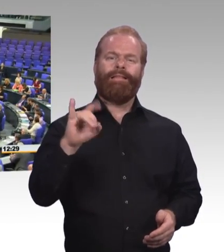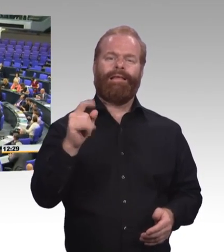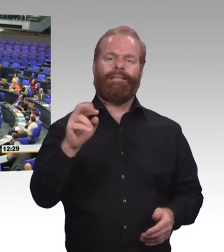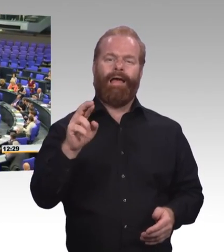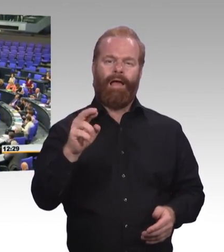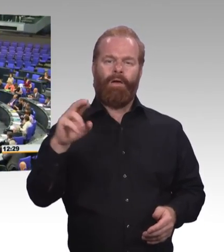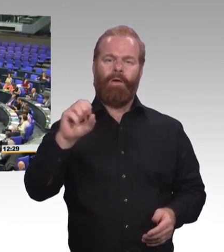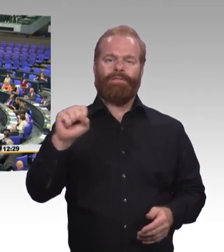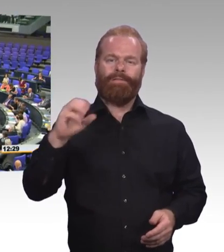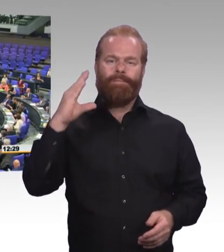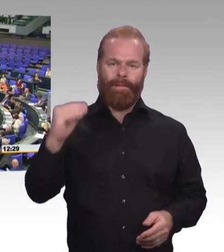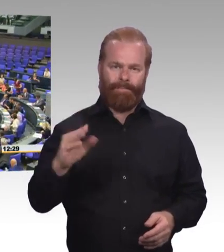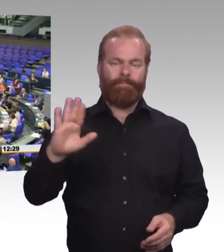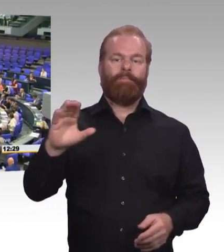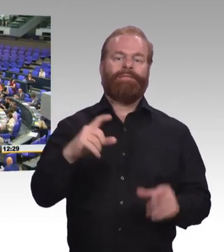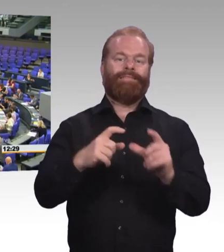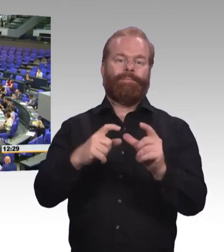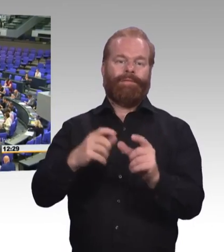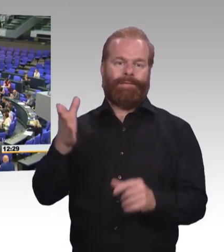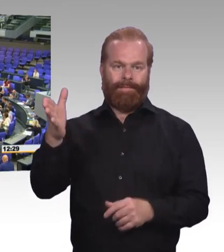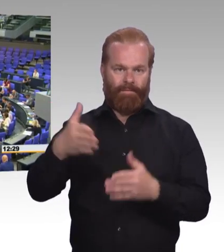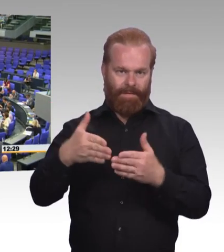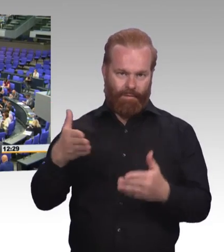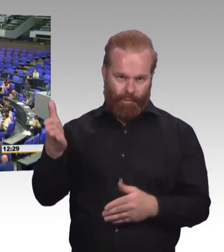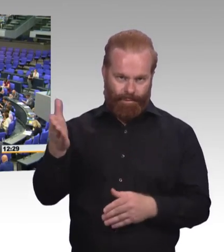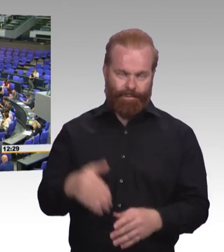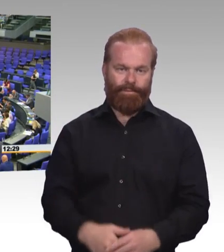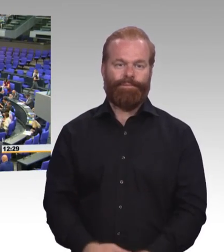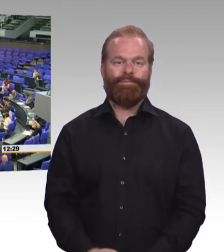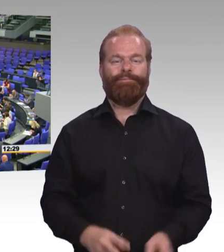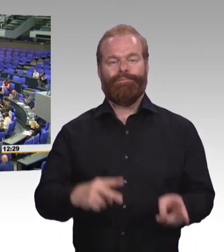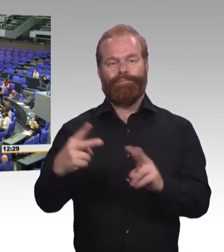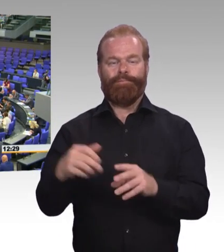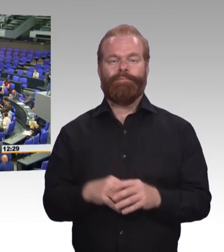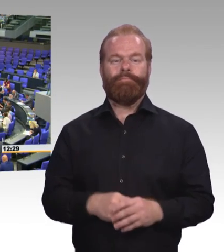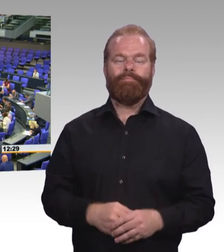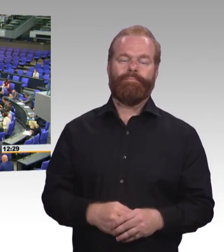Und ich will das ergänzen. Wenn Sie sagten, 35 Prozent derjenigen, die eine berufliche, nicht-akademische Ausbildung machen,